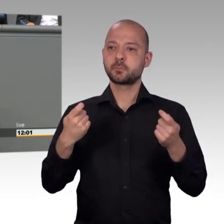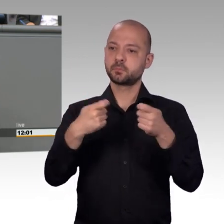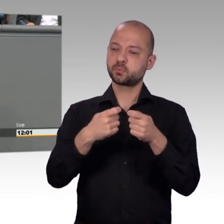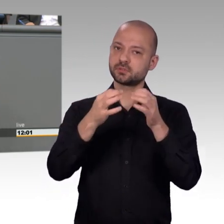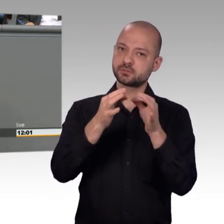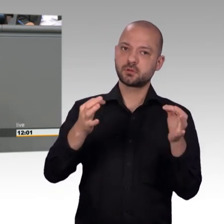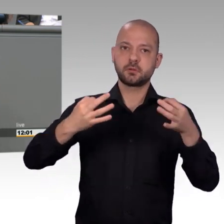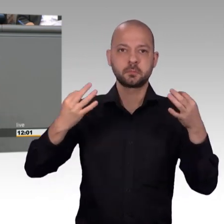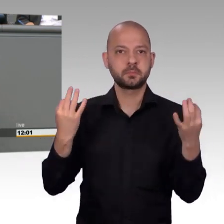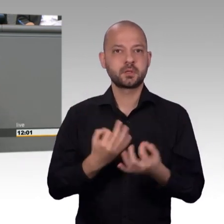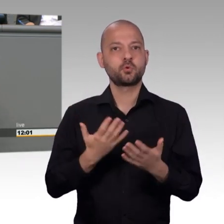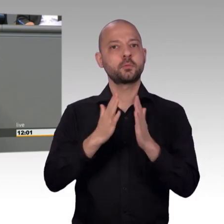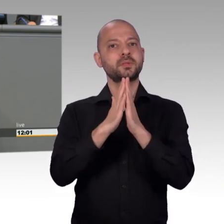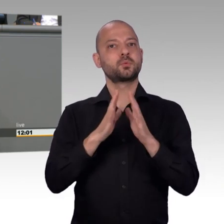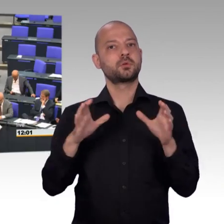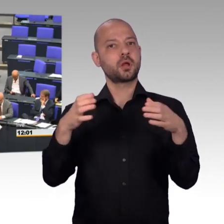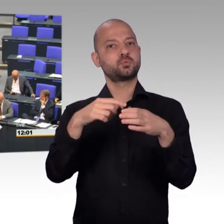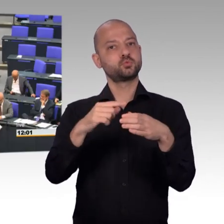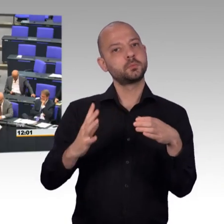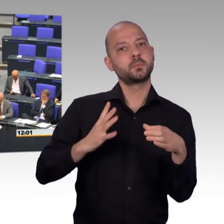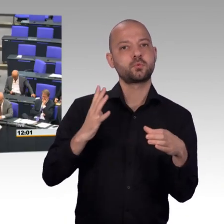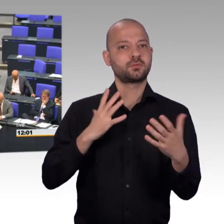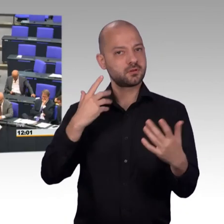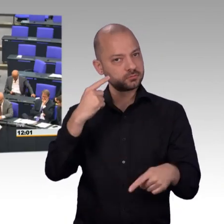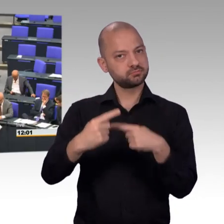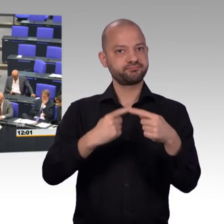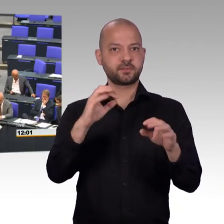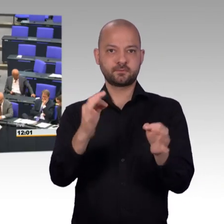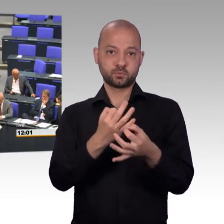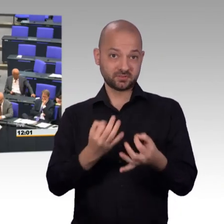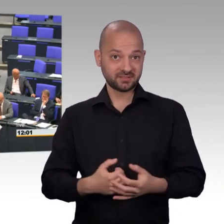[Beifall] Und dann muss man auch ganz deutlich sagen, dass wir im Jahr 2017